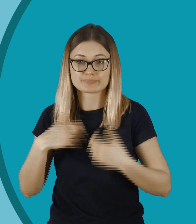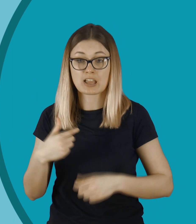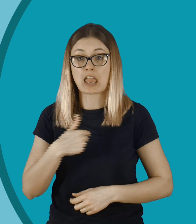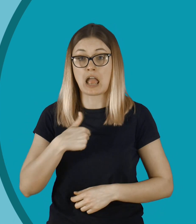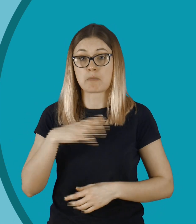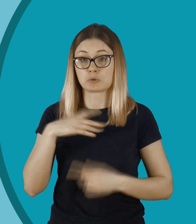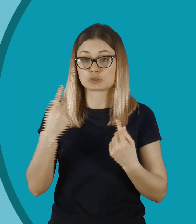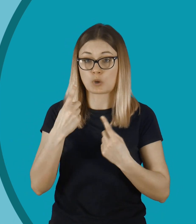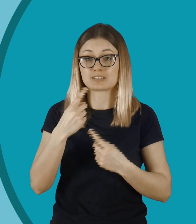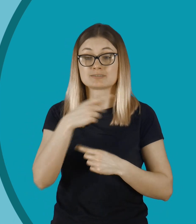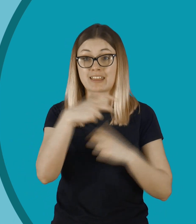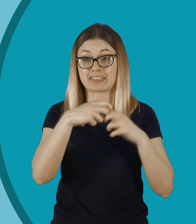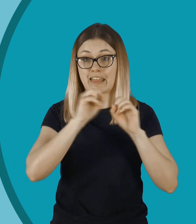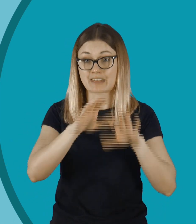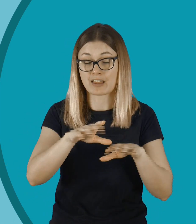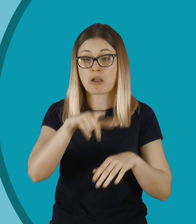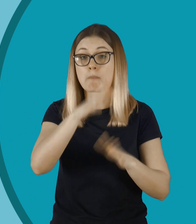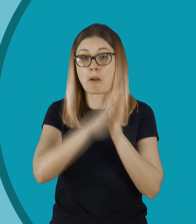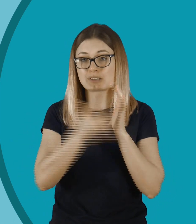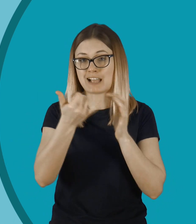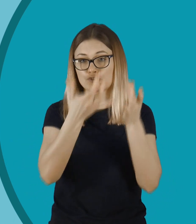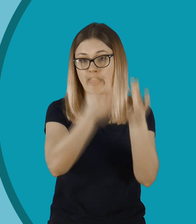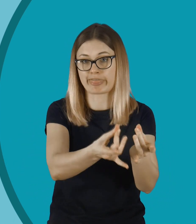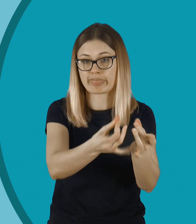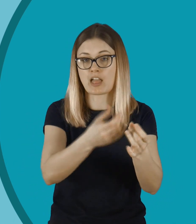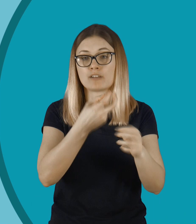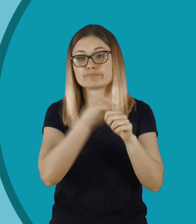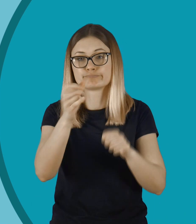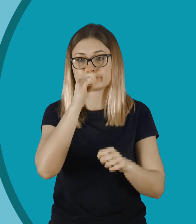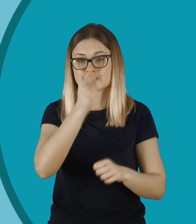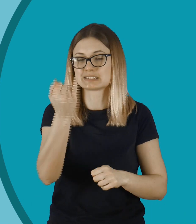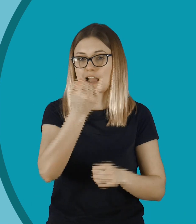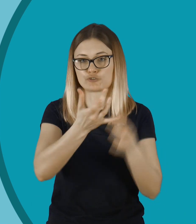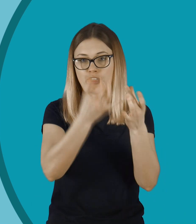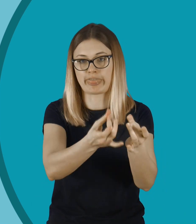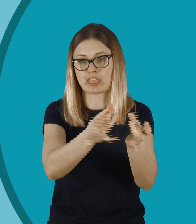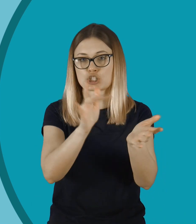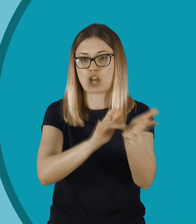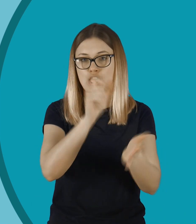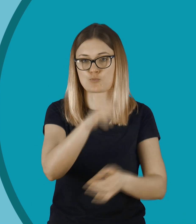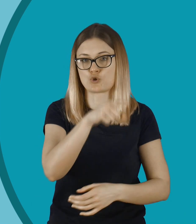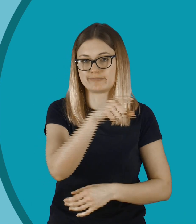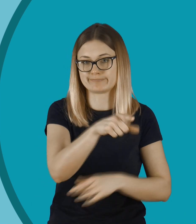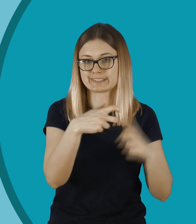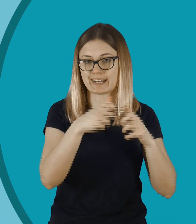To jest chyba tak, że jak wrzucamy coś do internetu, to tam to po prostu zostaje. Nie da się tego tak zupełnie usunąć. Zawsze jest jakiś ślad.